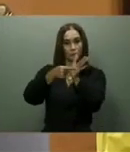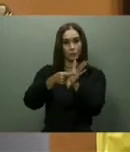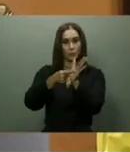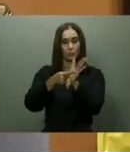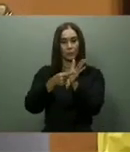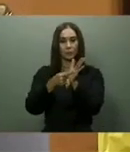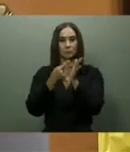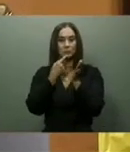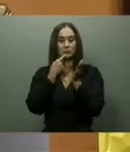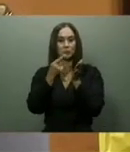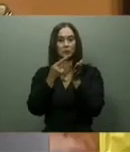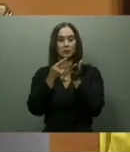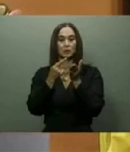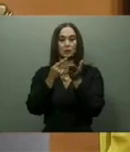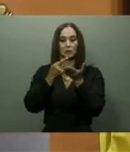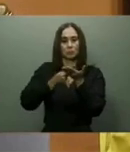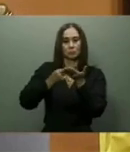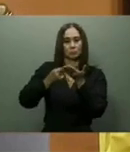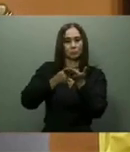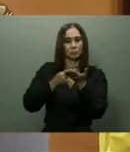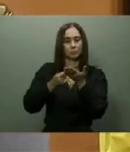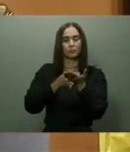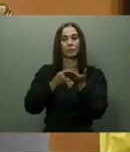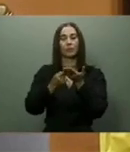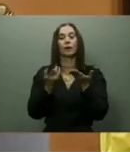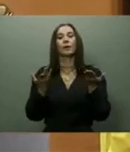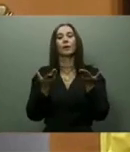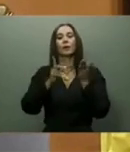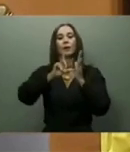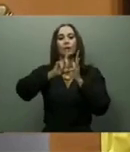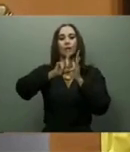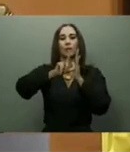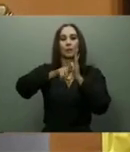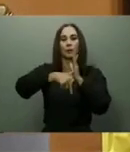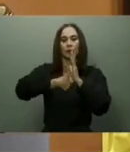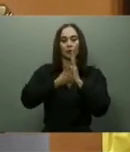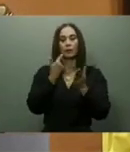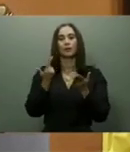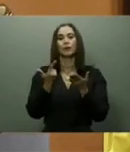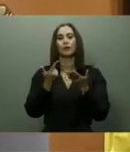por la pandemia y los últimos eventos bélicos entre Rusia y Ucrania con repercusión mundial,